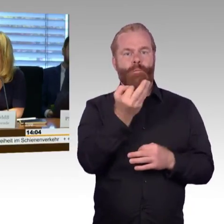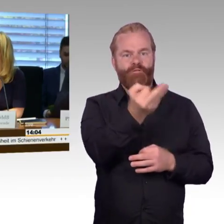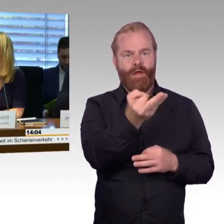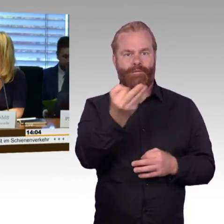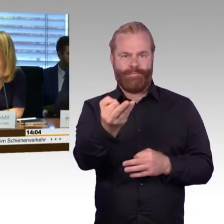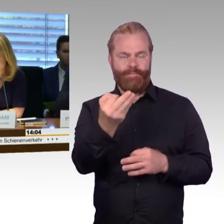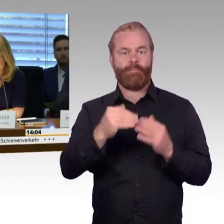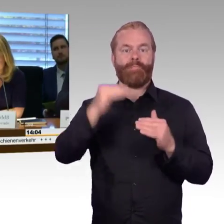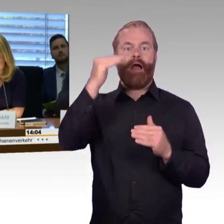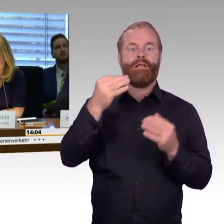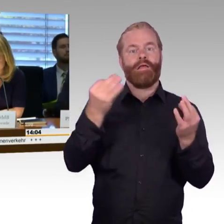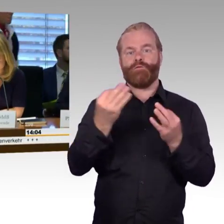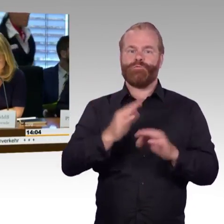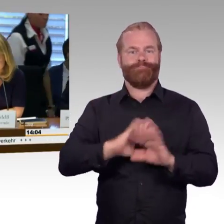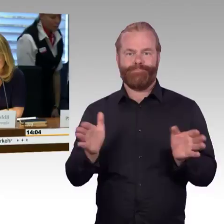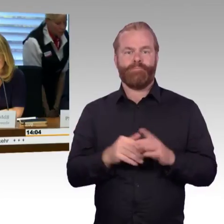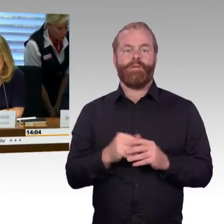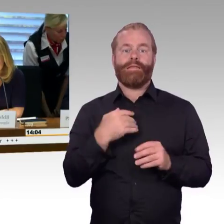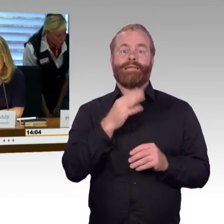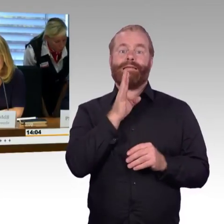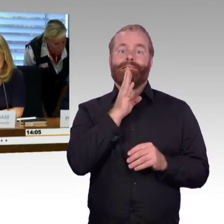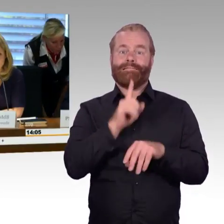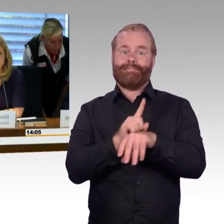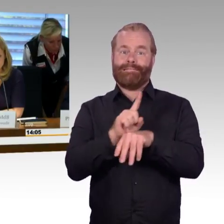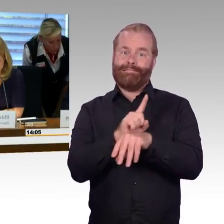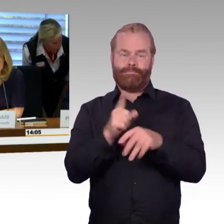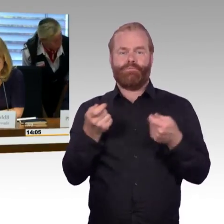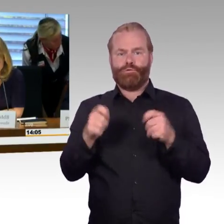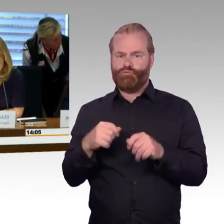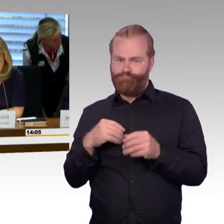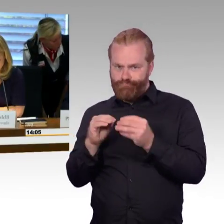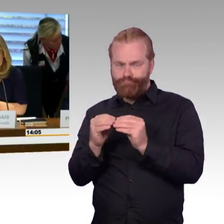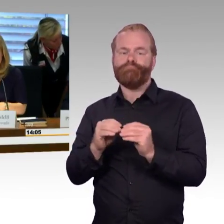als Hilfsmittel sehen Sie immer hier oben die Uhr, und die Sachverständigen bitte ich herzlich,